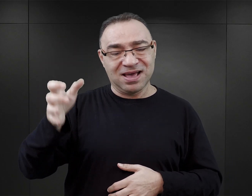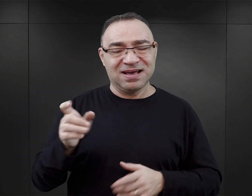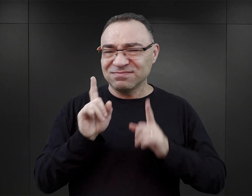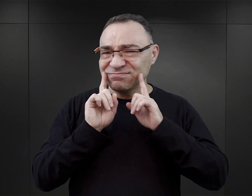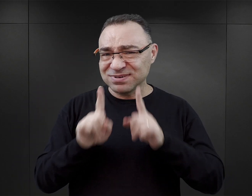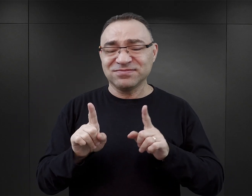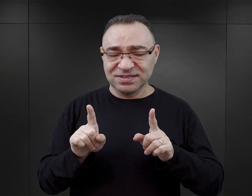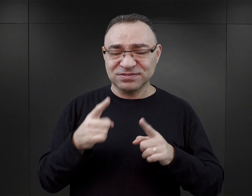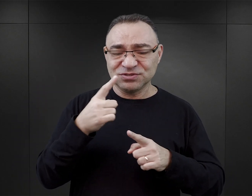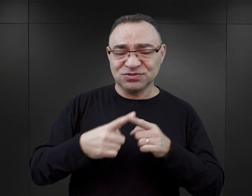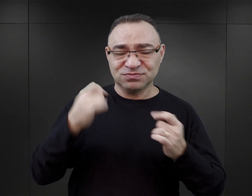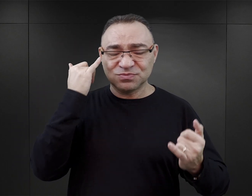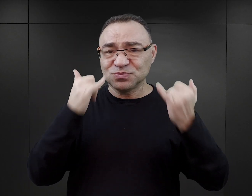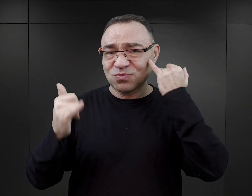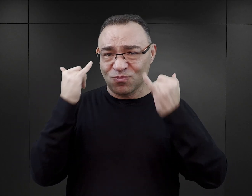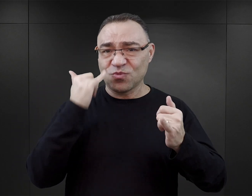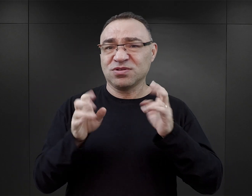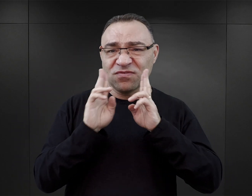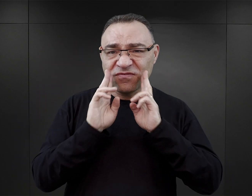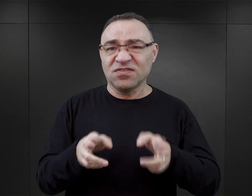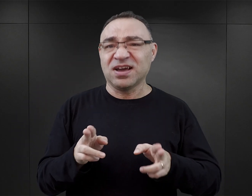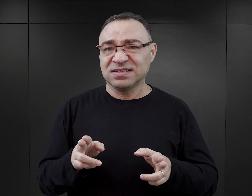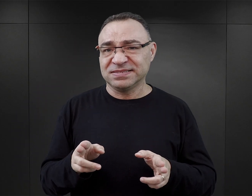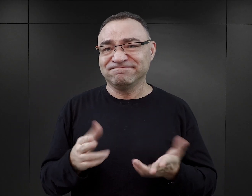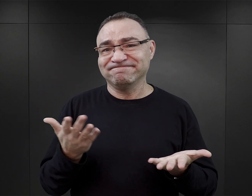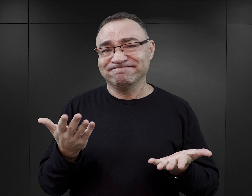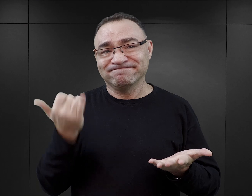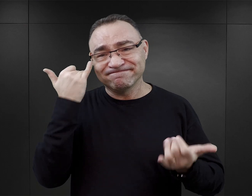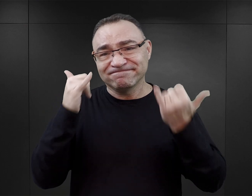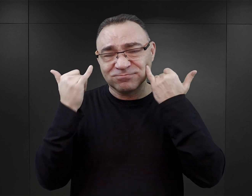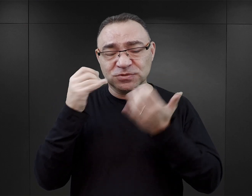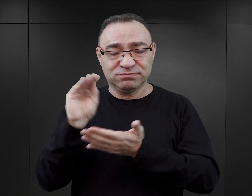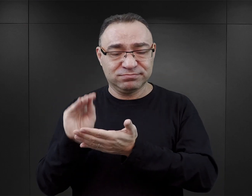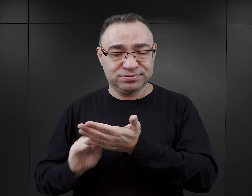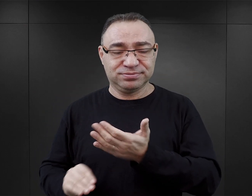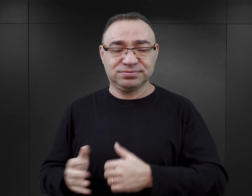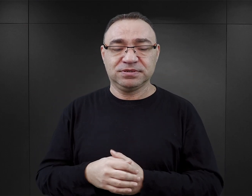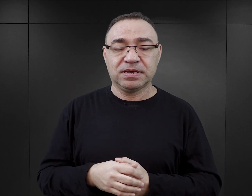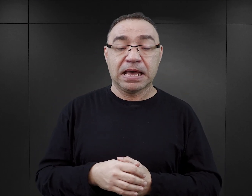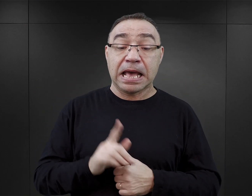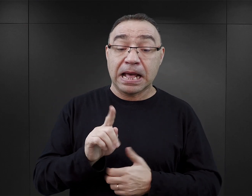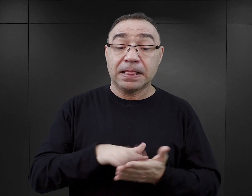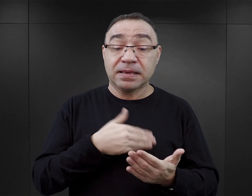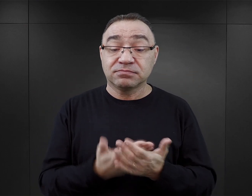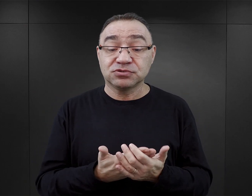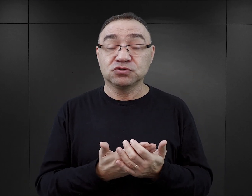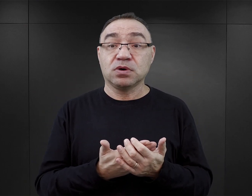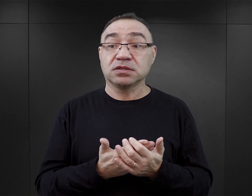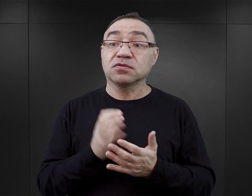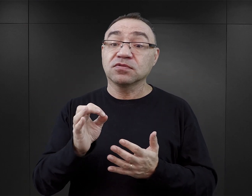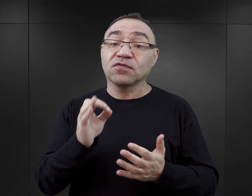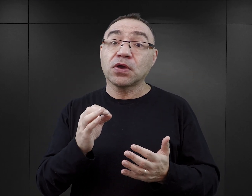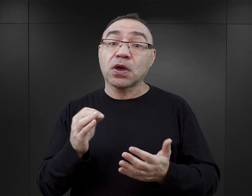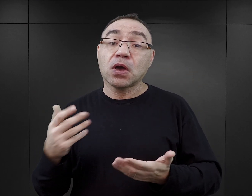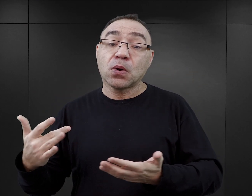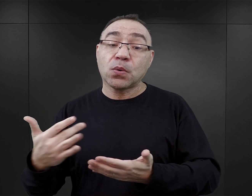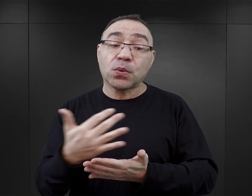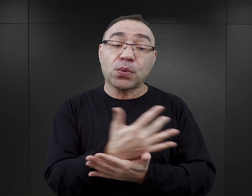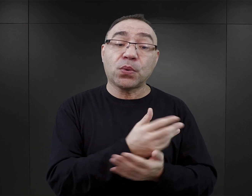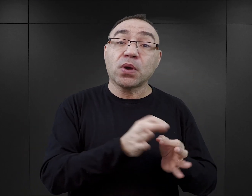a mimo to nie uniknął dosyć istotnych błędów faktograficznych. Natomiast jeżeli czytamy dotychczasowy dorobek autora